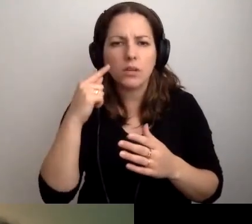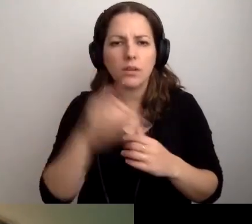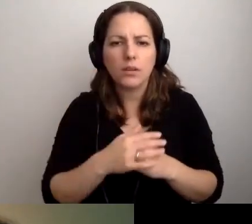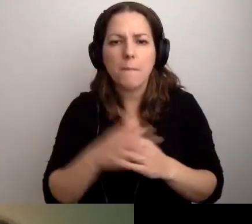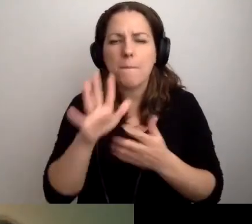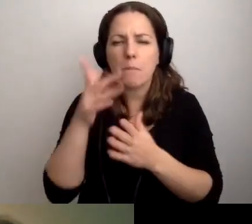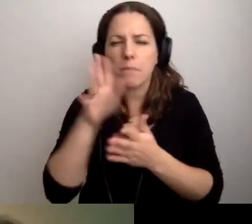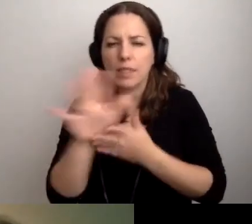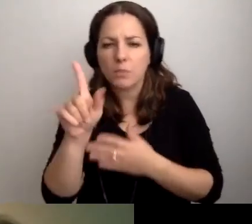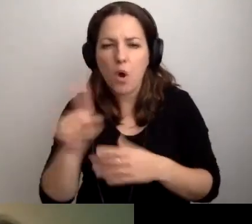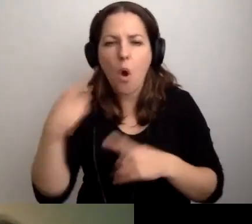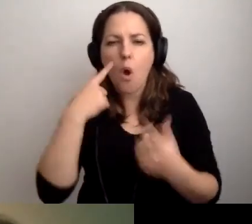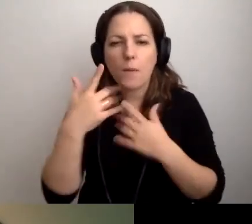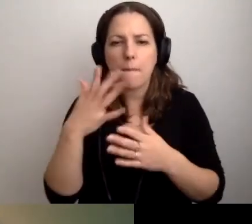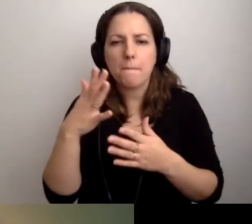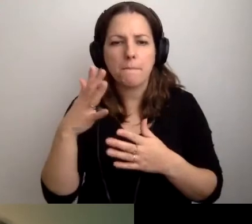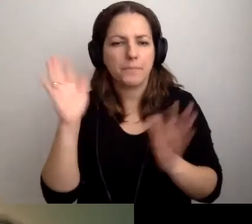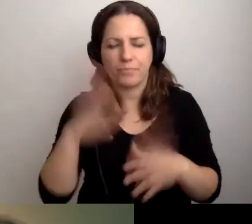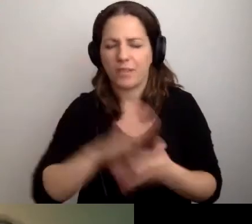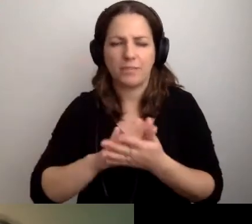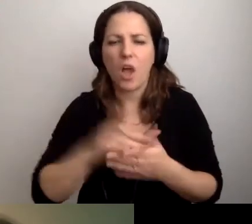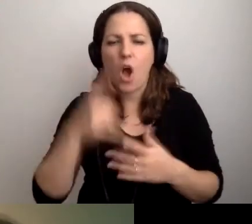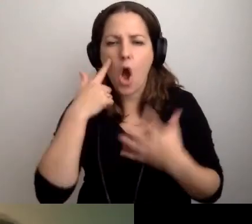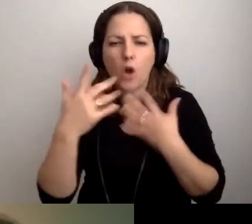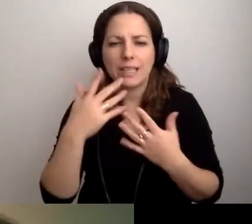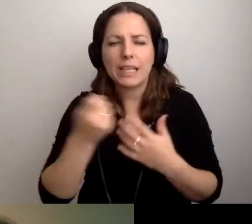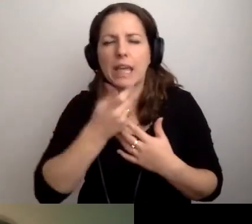Przypuszczam, że to będzie kilkaset złotych.